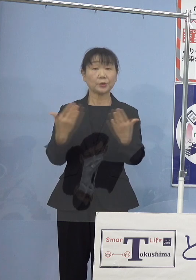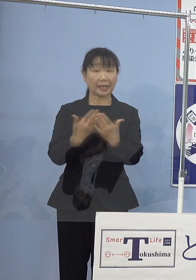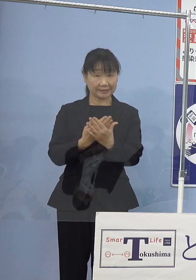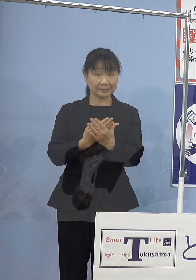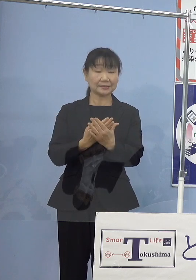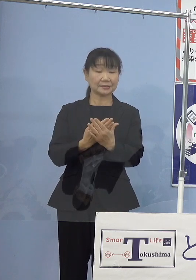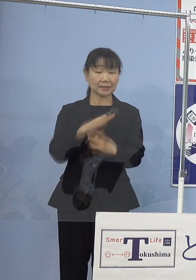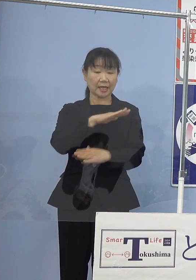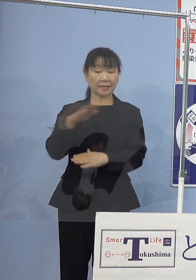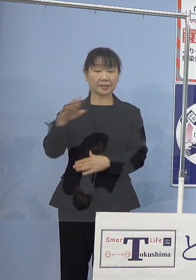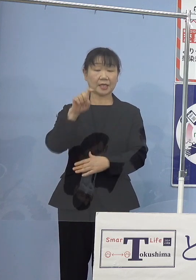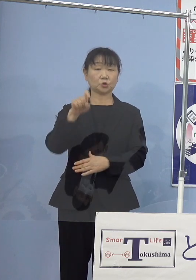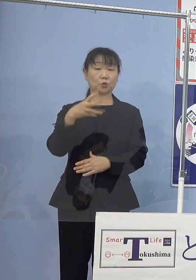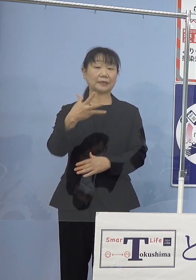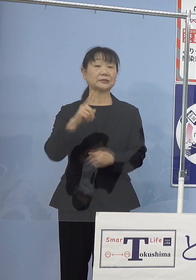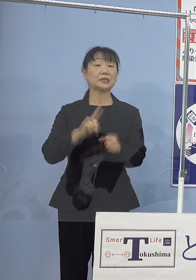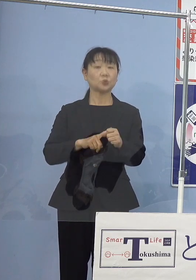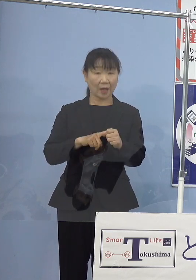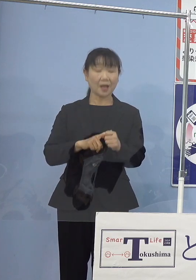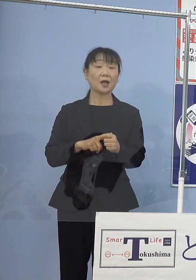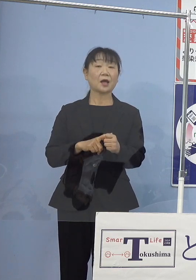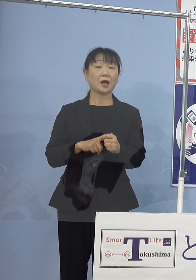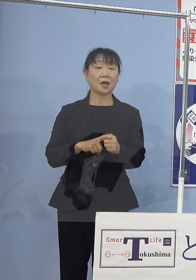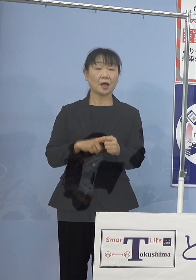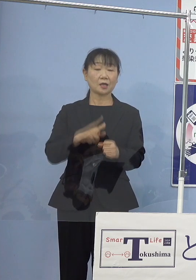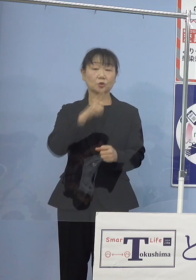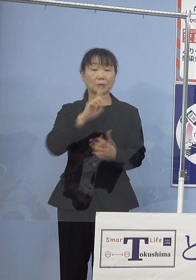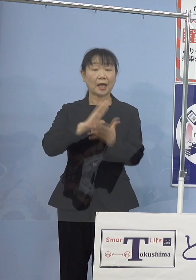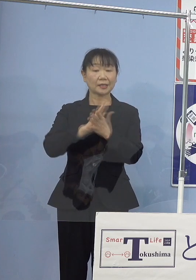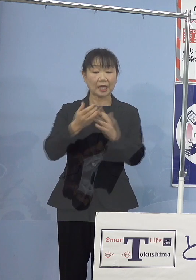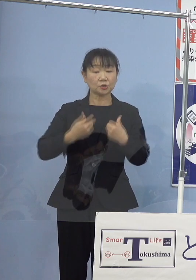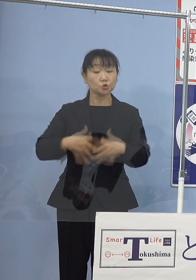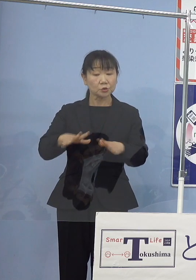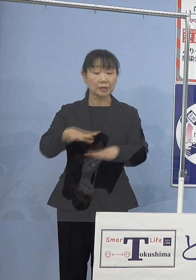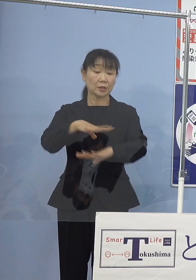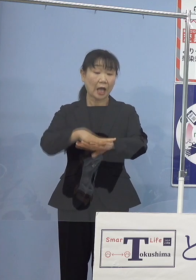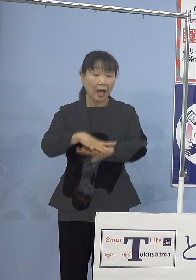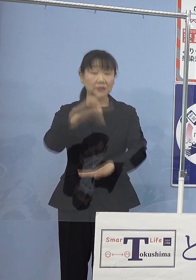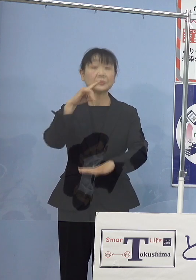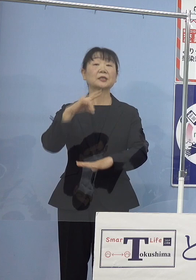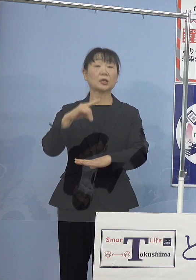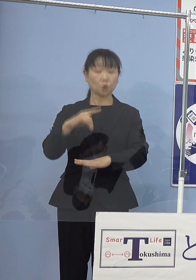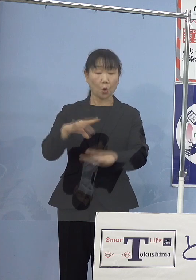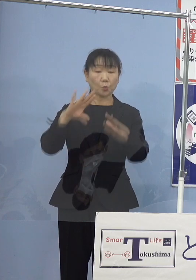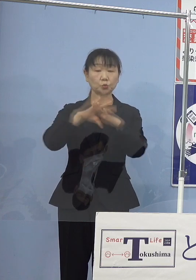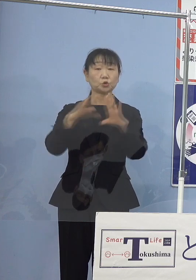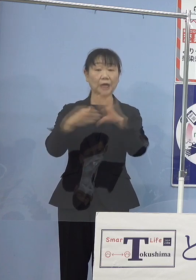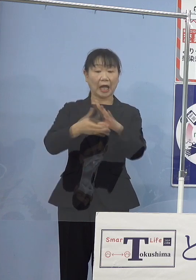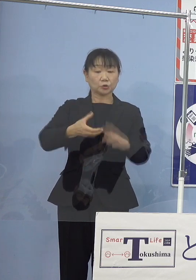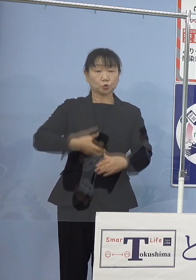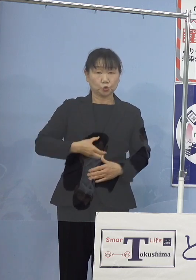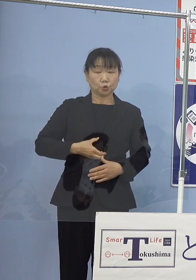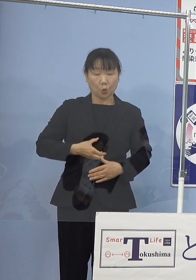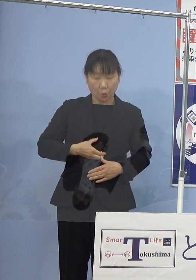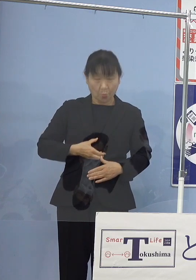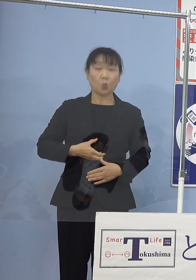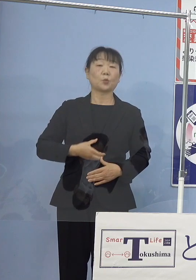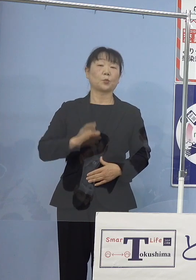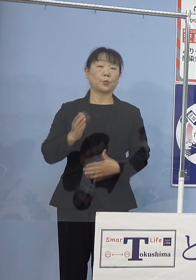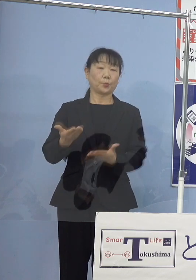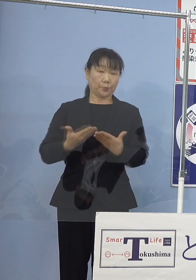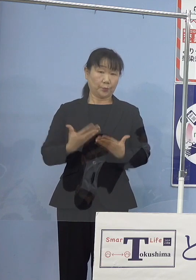平成18年には本県ご出身では初となる 文化勲章をご受章となられました